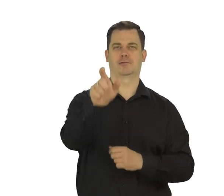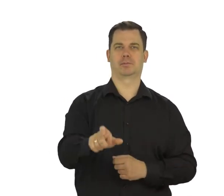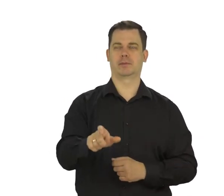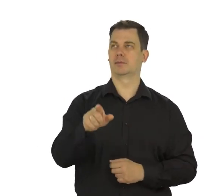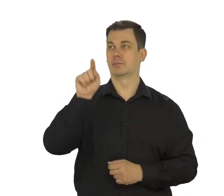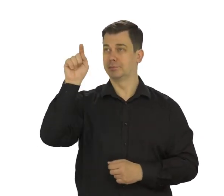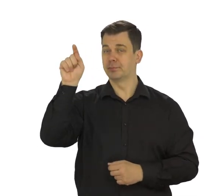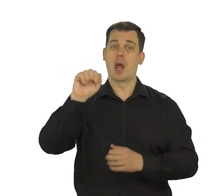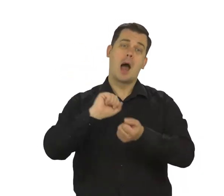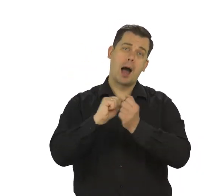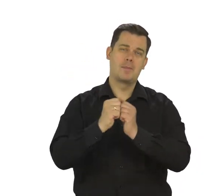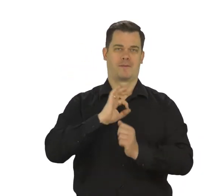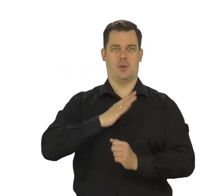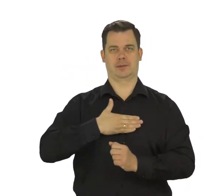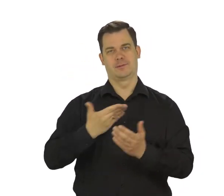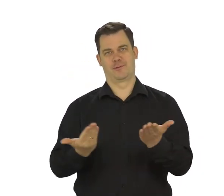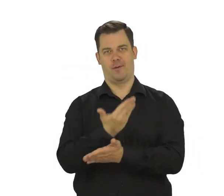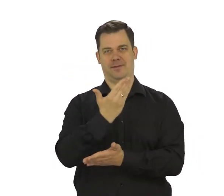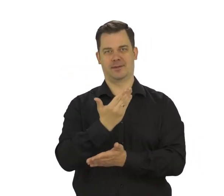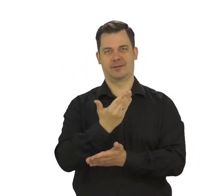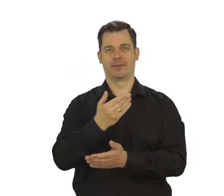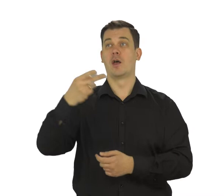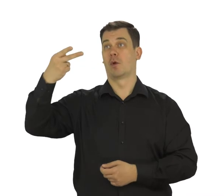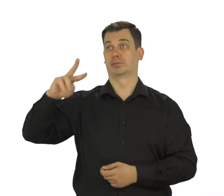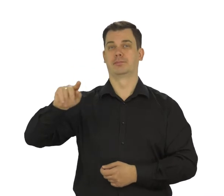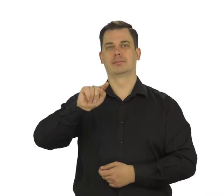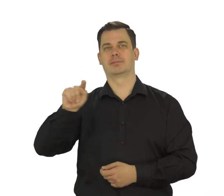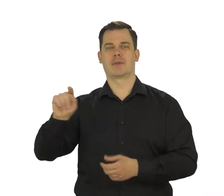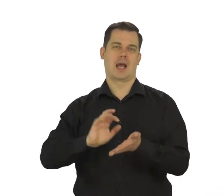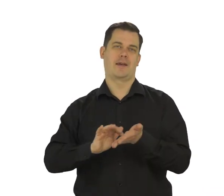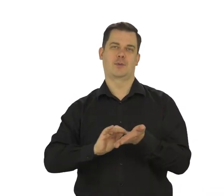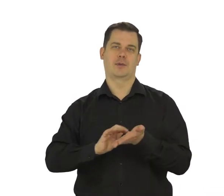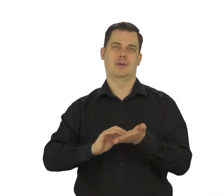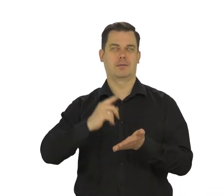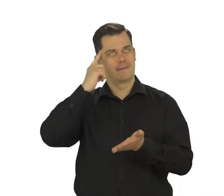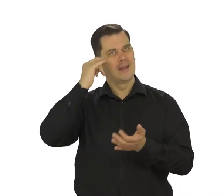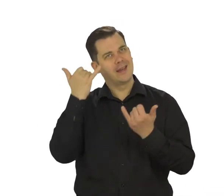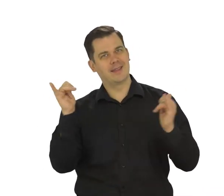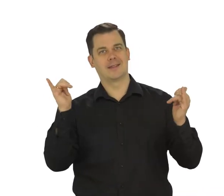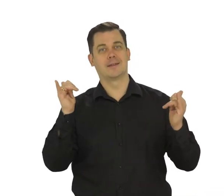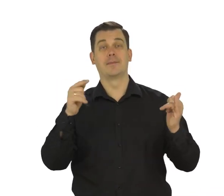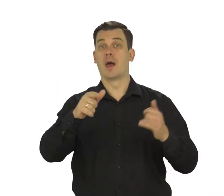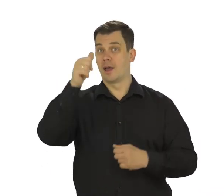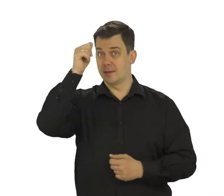lub wpisz własny, wykorzystaj do tego klawiaturę telefonu. Pamiętaj, że nazwą swojego konta